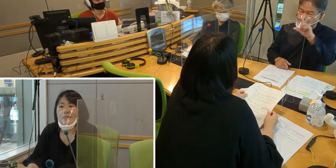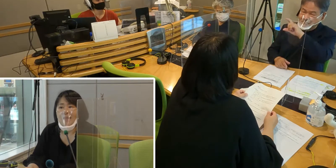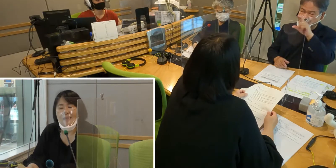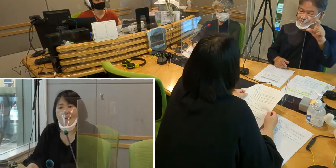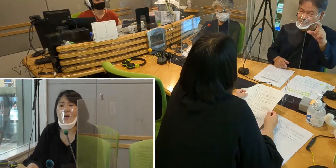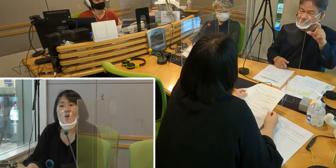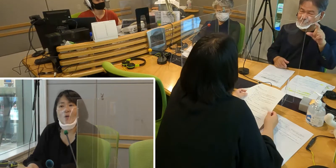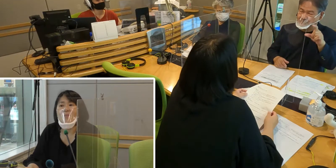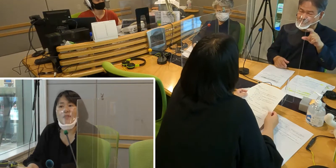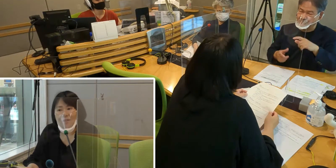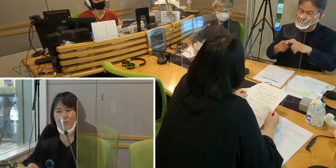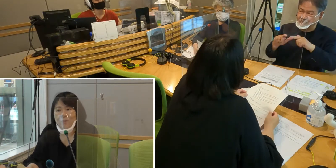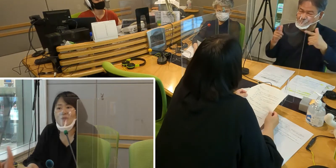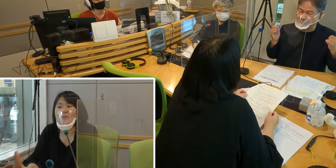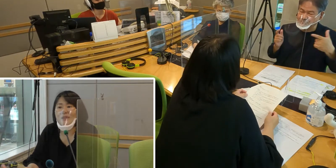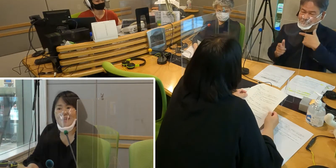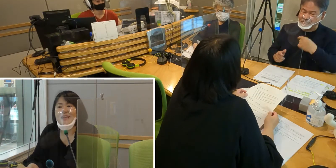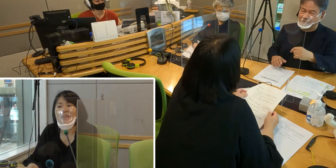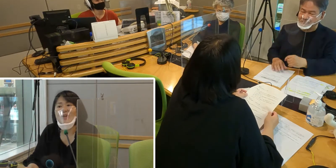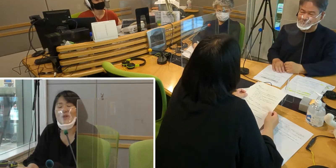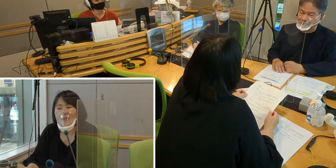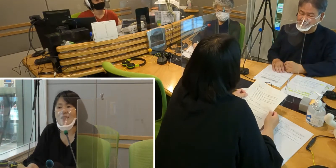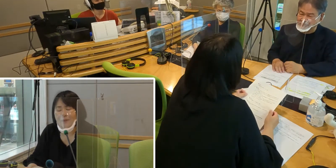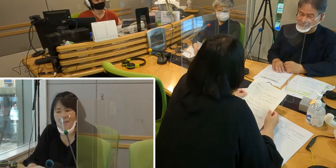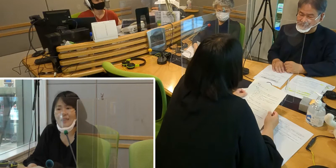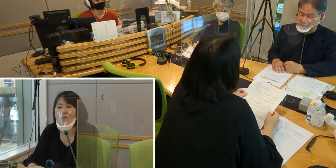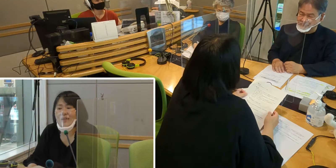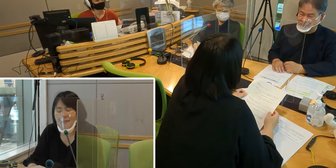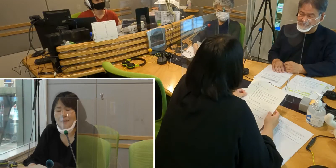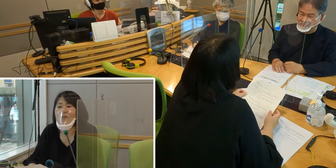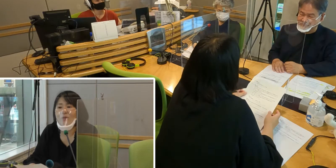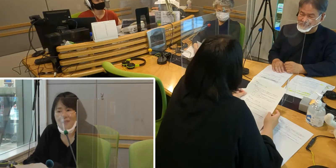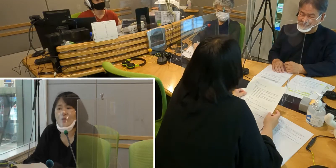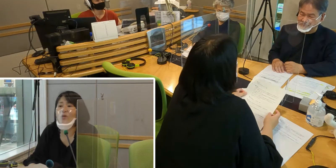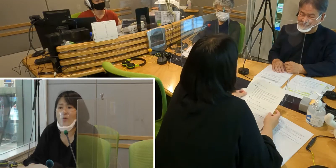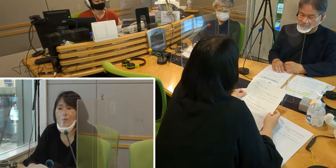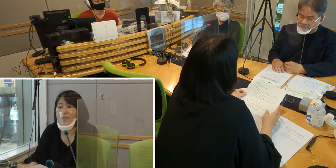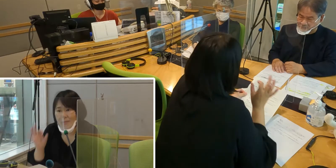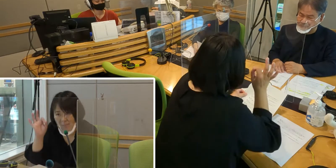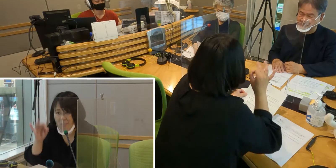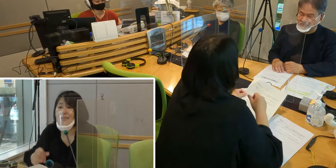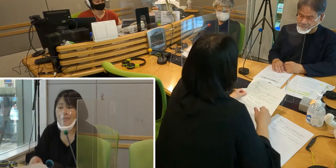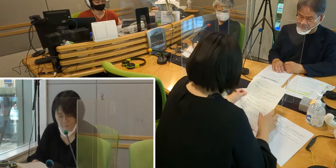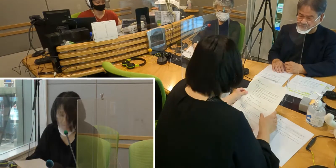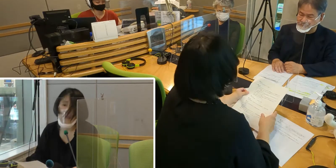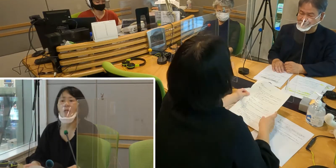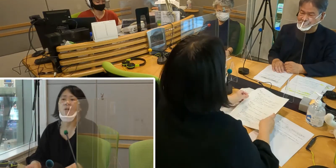なにかこう…お店等も含めて、 伝言掲示板が広がっていってほしいという思いはあります。